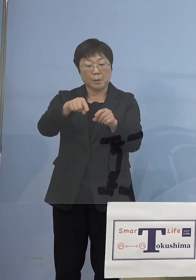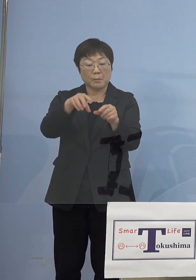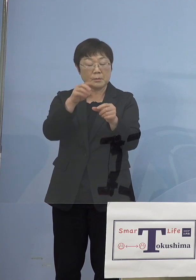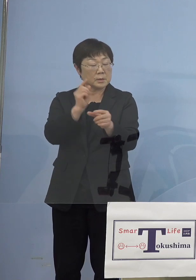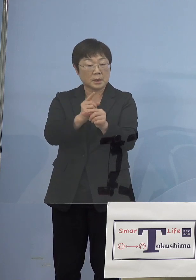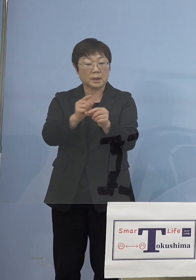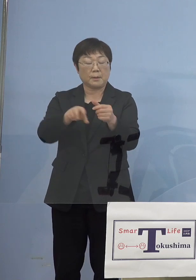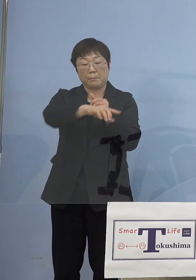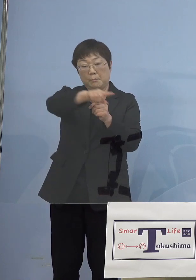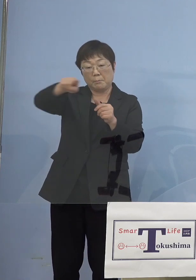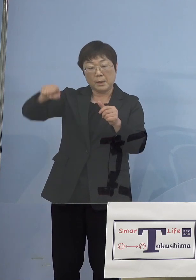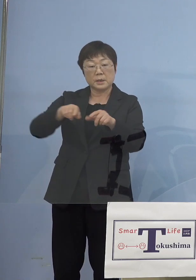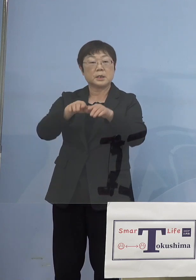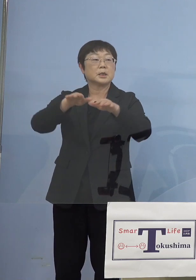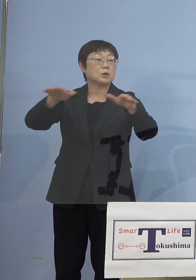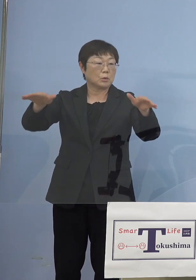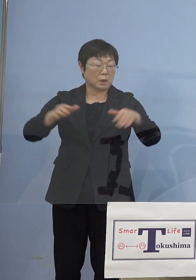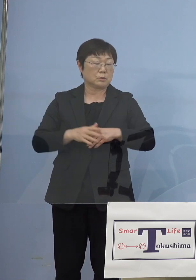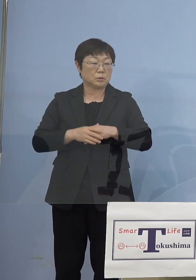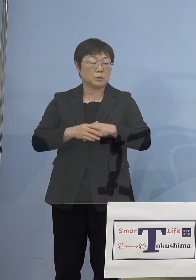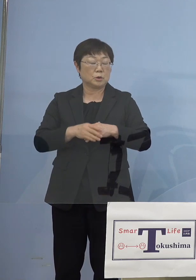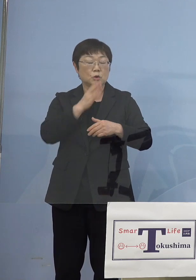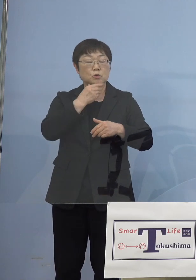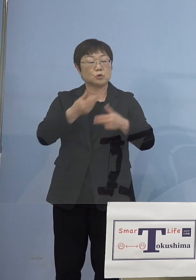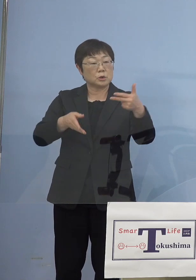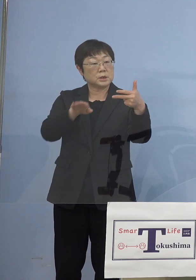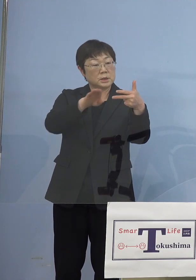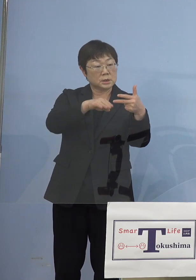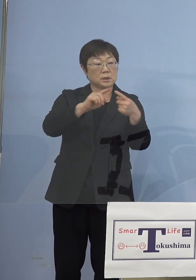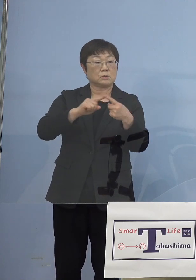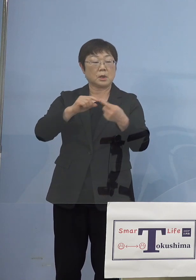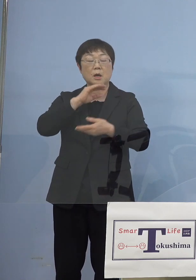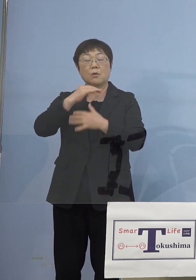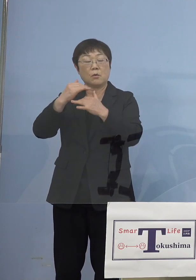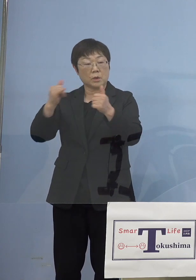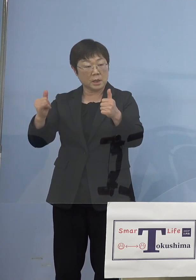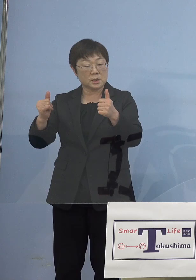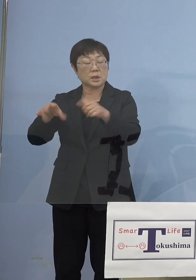従来の福祉施設とかあるいは高齢者施設、 障害者施設のことなんですが